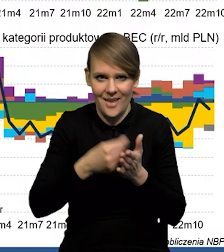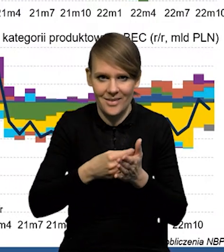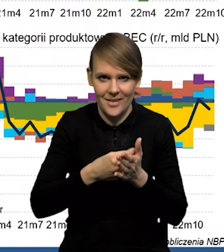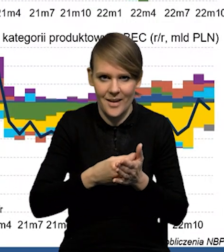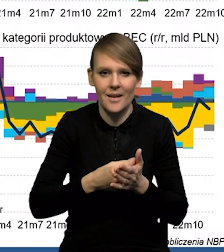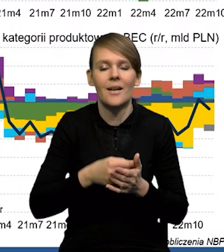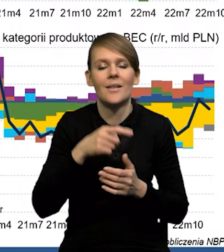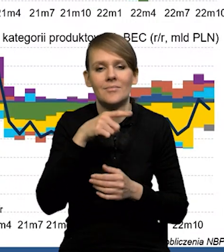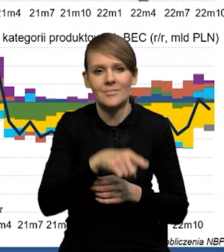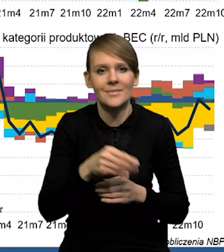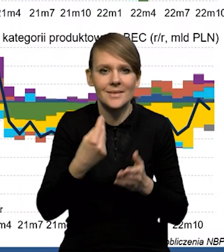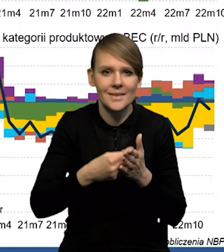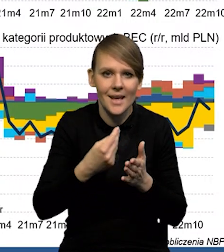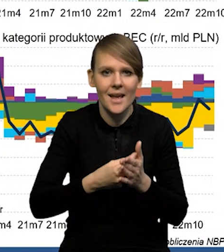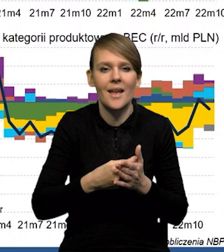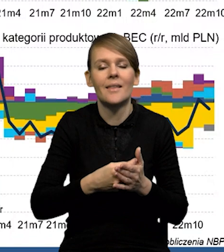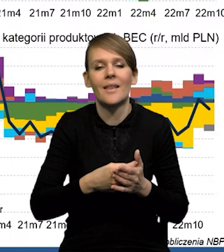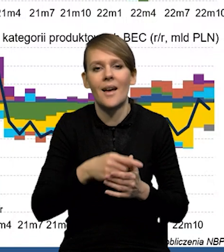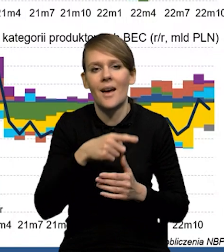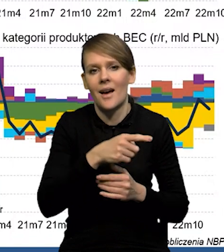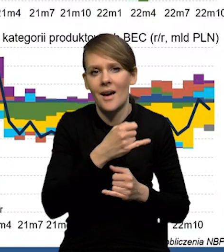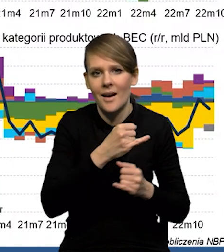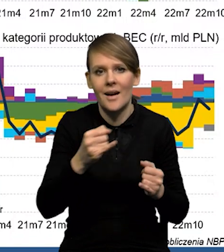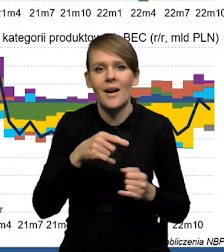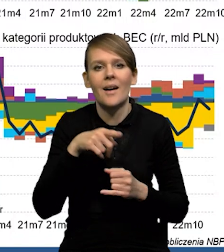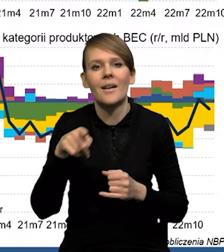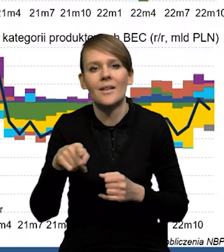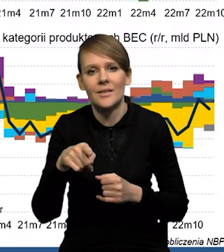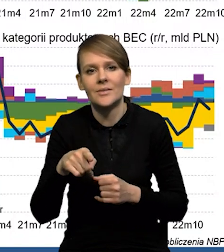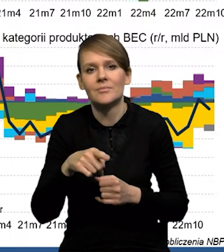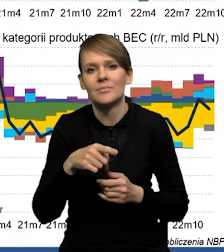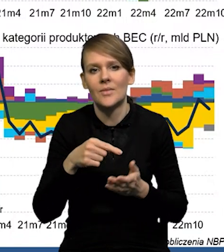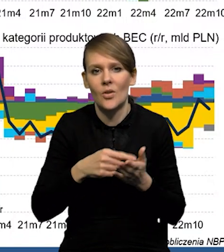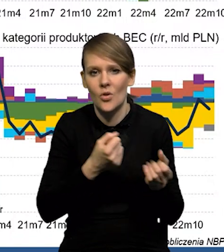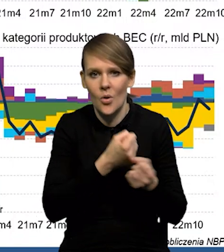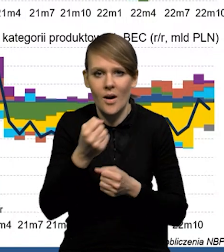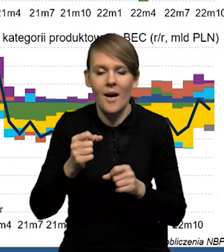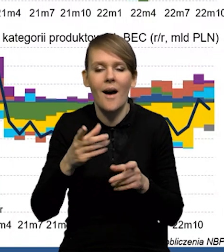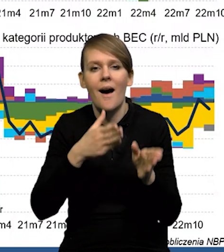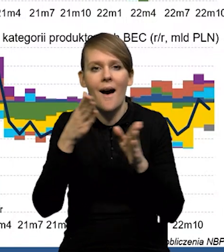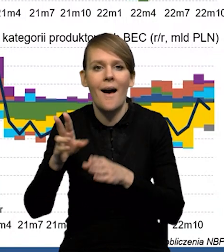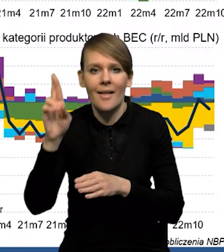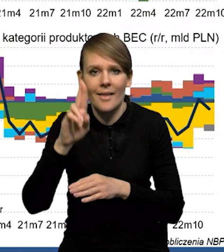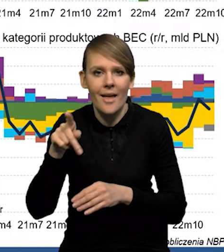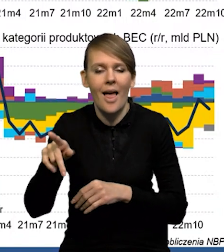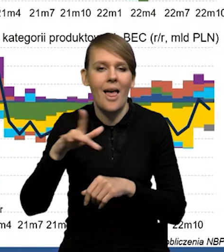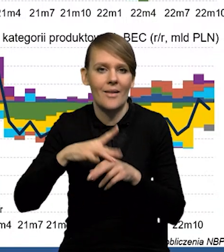ze wzrostem cen surowców, czy napięciami w sieciach dostaw. Natomiast te zielone, słupki to są efekty realne i widać wyraźnie,